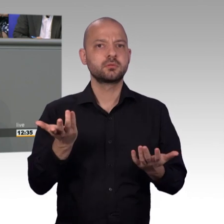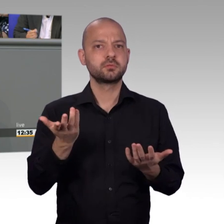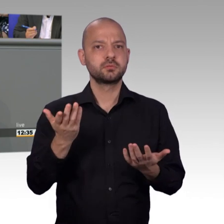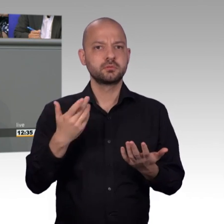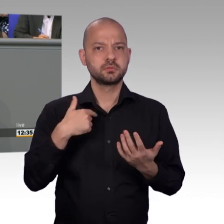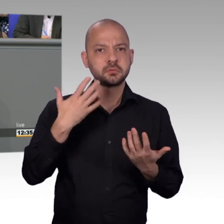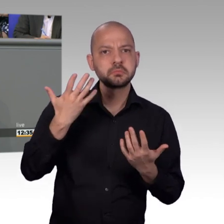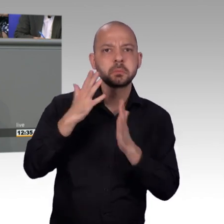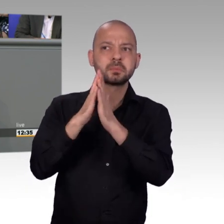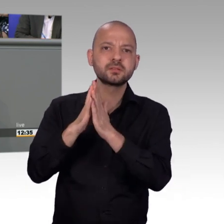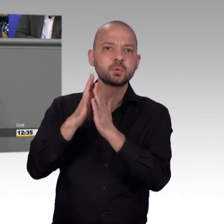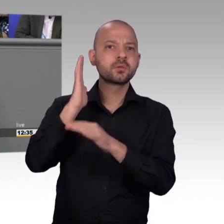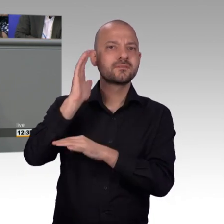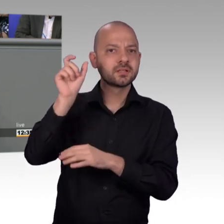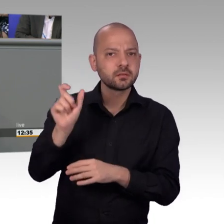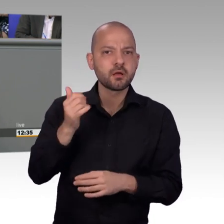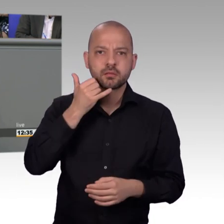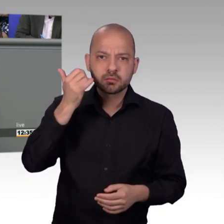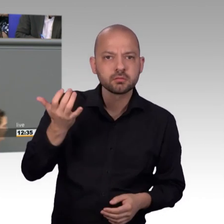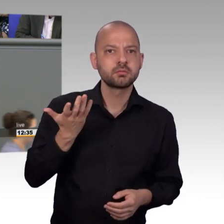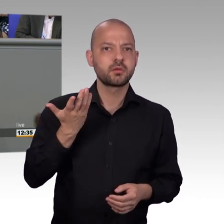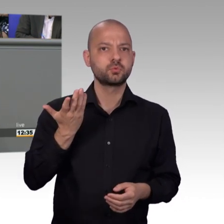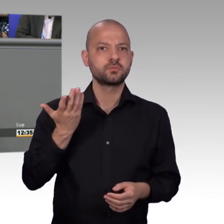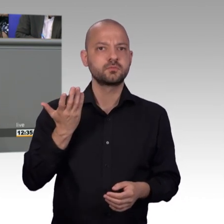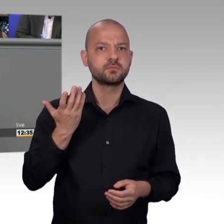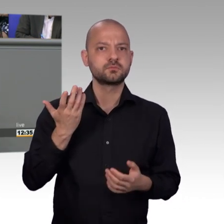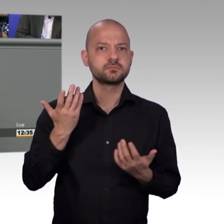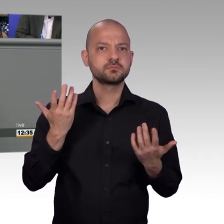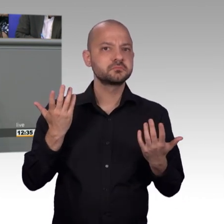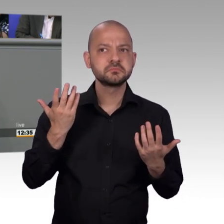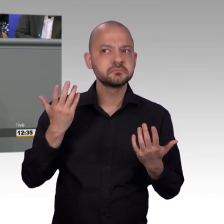glaube ich dass, diese Plattformen uns helfen, indem sie uns vielleicht auch